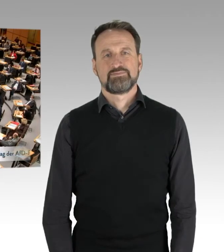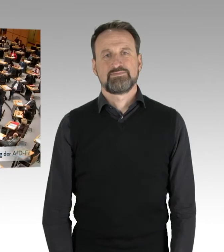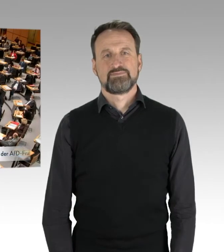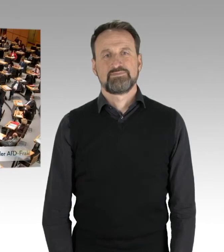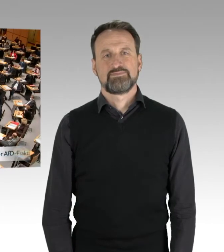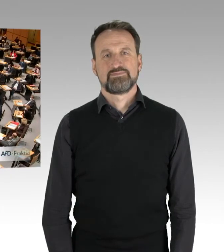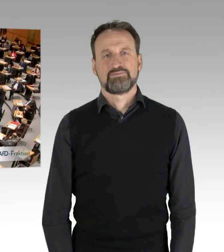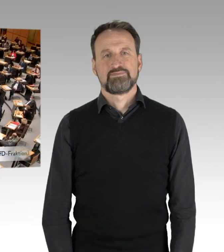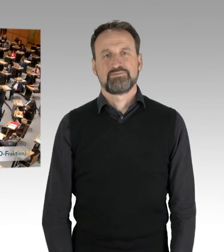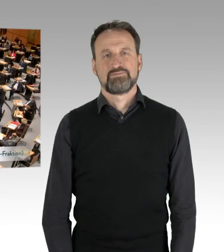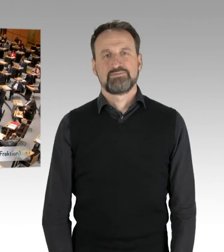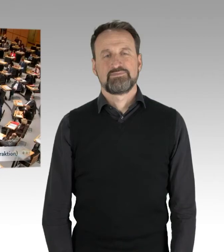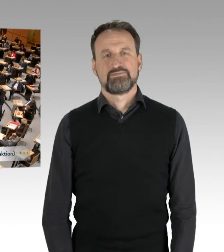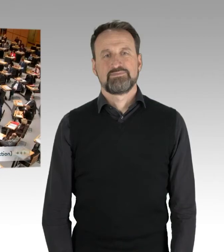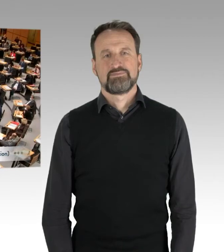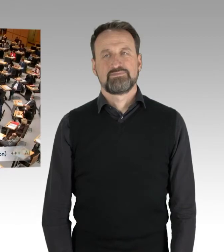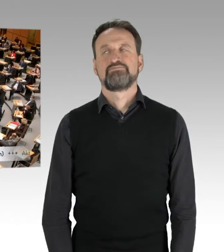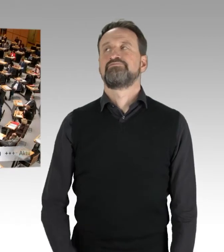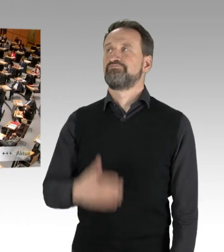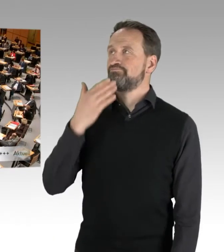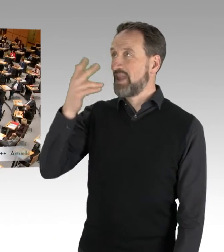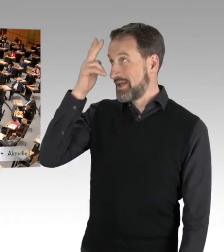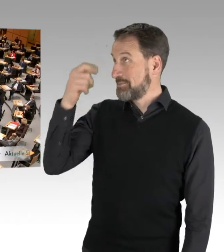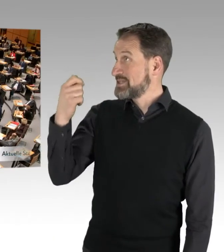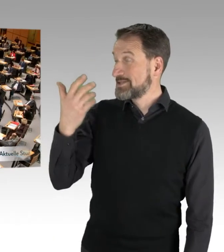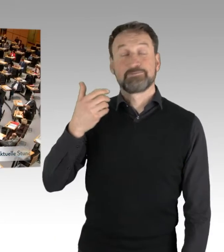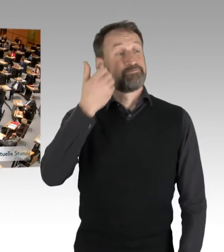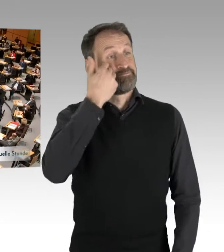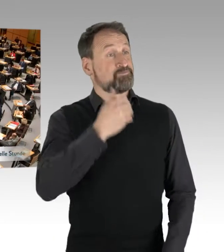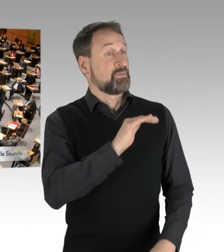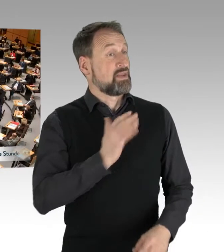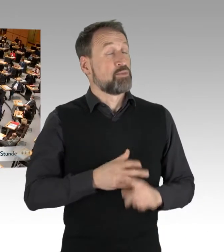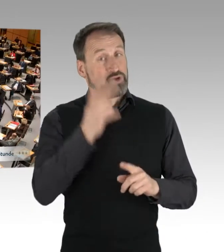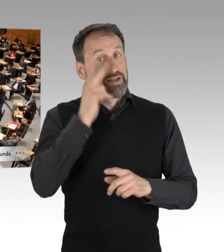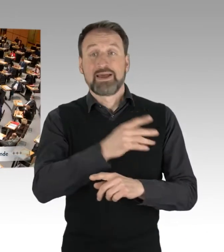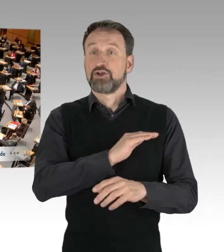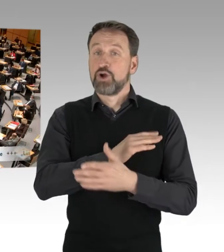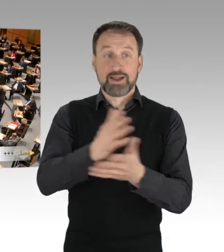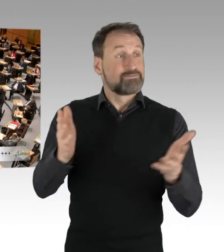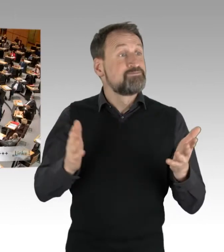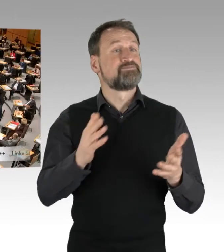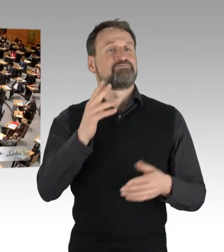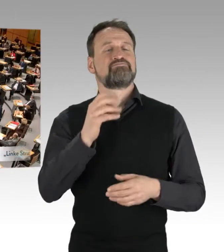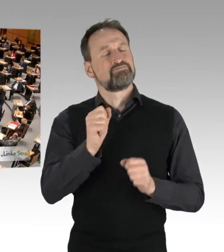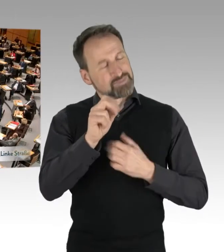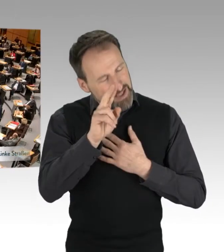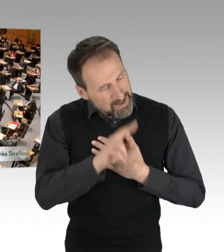(Rednerwechsel) Vielen Dank, Herr Präsident. Meine sehr verehrten Damen und Herren Kollegen, hoch geehrter Herr Kollege Franco,